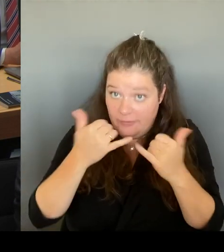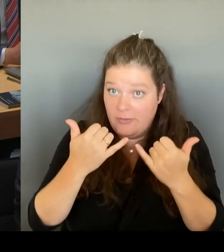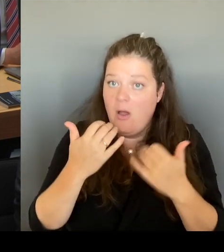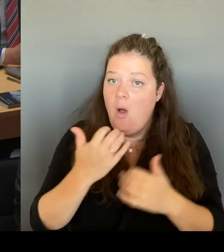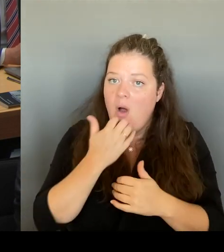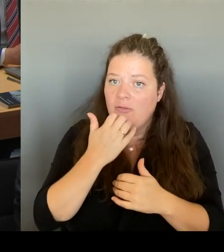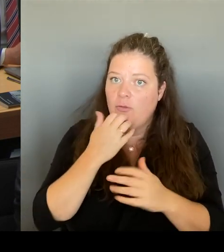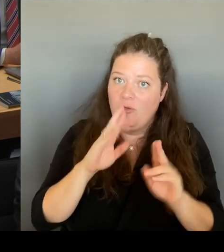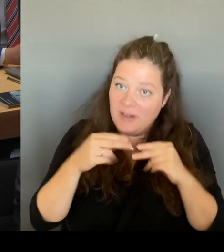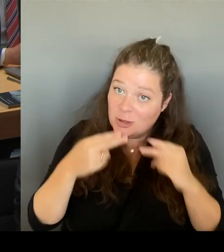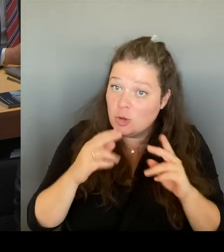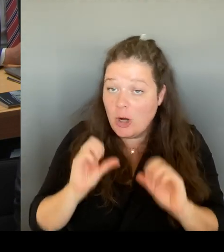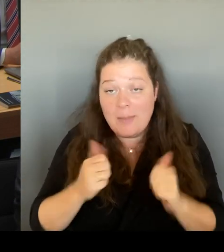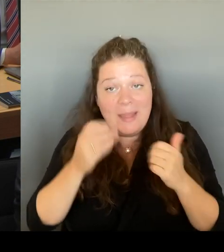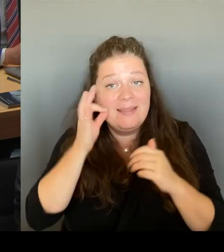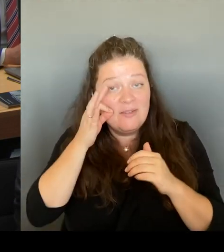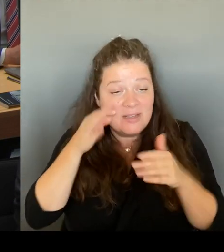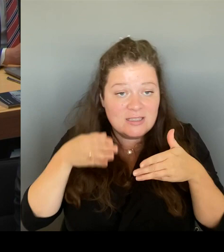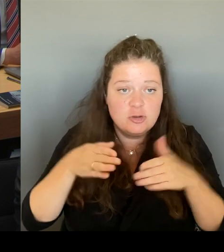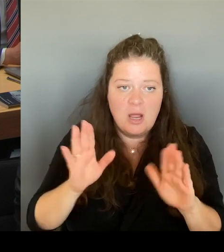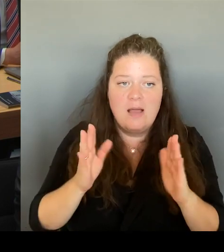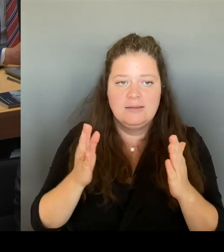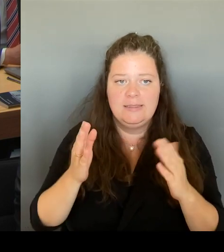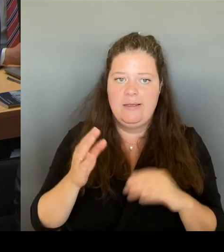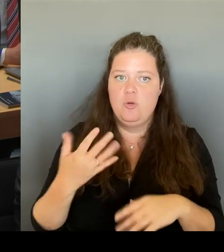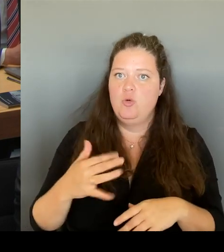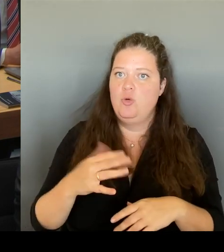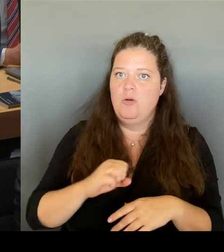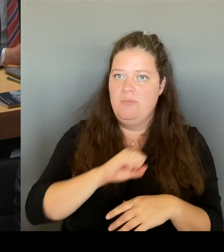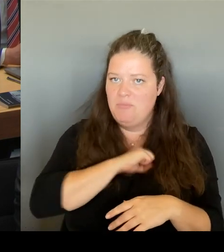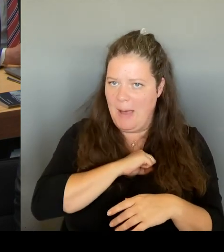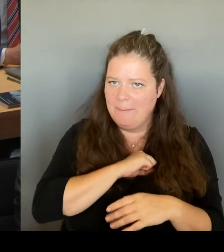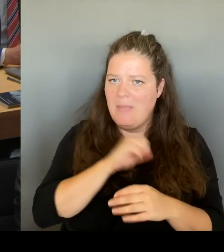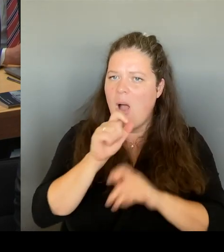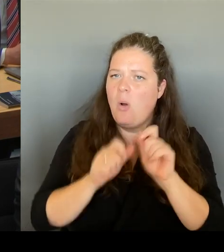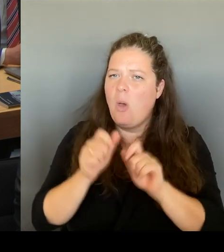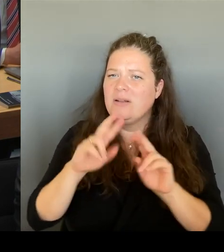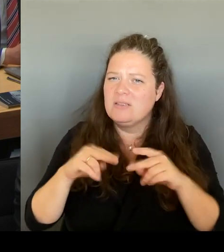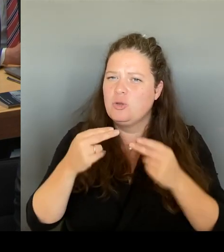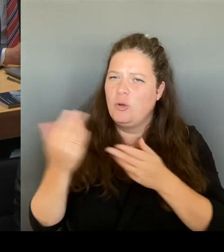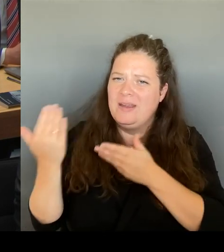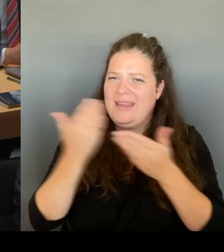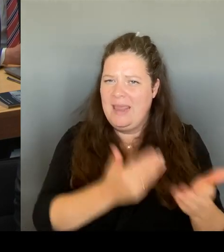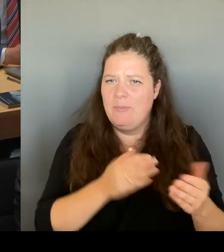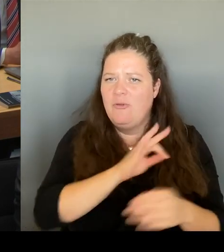etwas zurückzugeben, was ihnen wirklich neben den vielen Problemen, die wir hier diskutieren, innerhalb kürzester